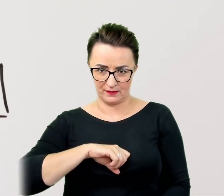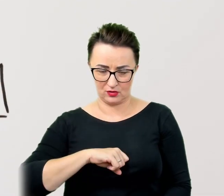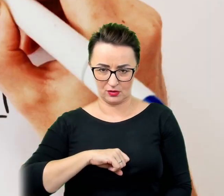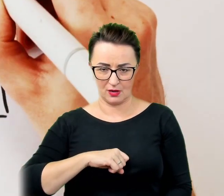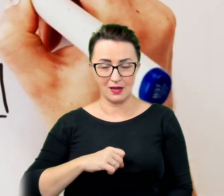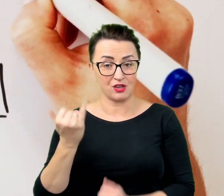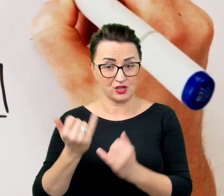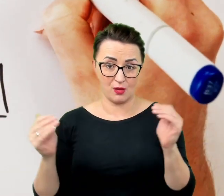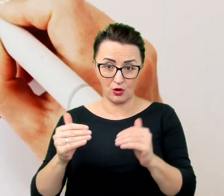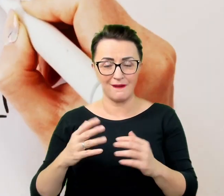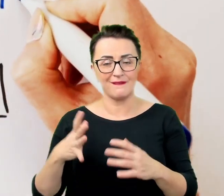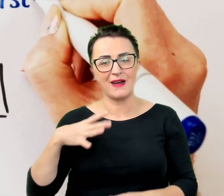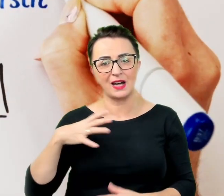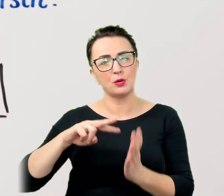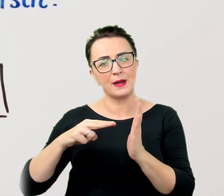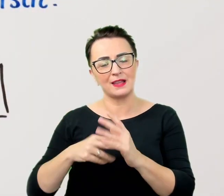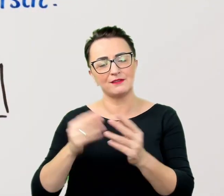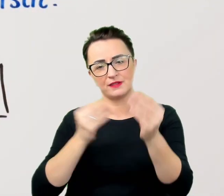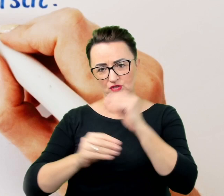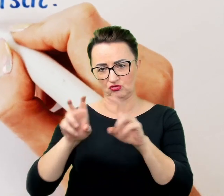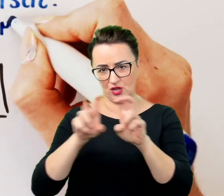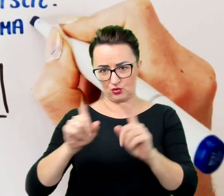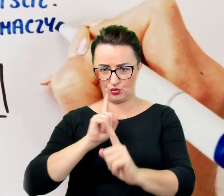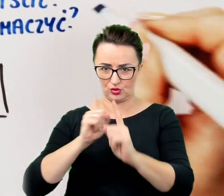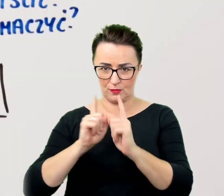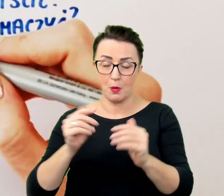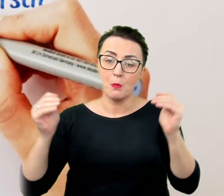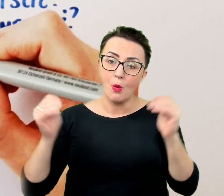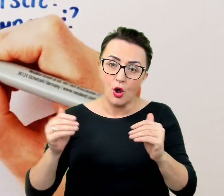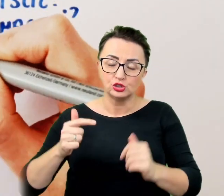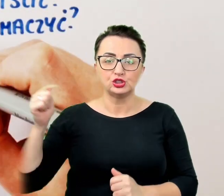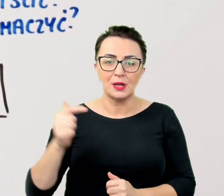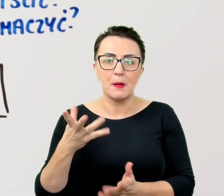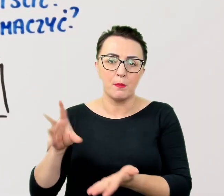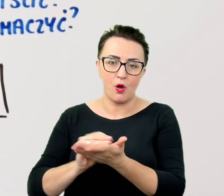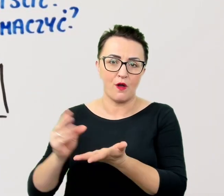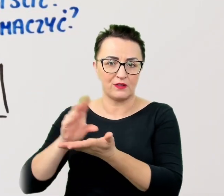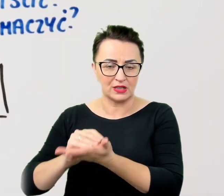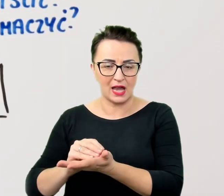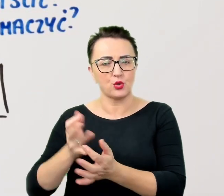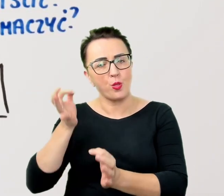Być może trzeba będzie coś powtórzyć albo uściślić, skorzystać z pomocy tłumacza, opiekuna lub asystenta,